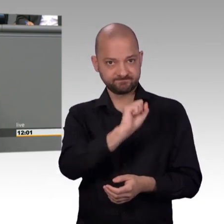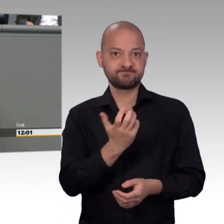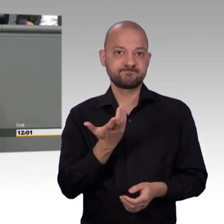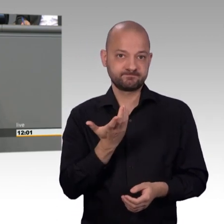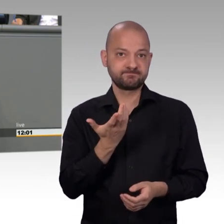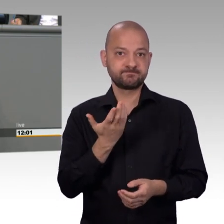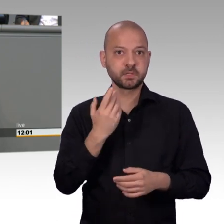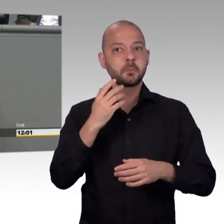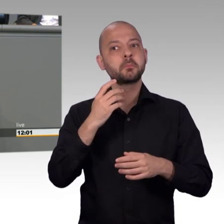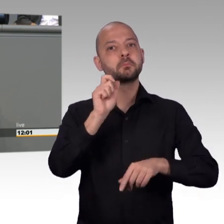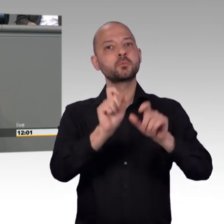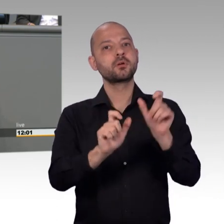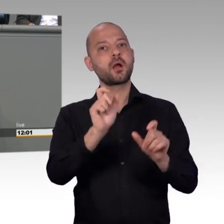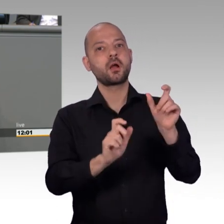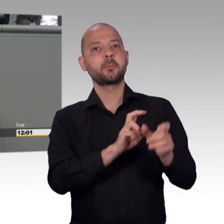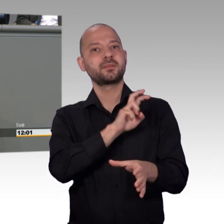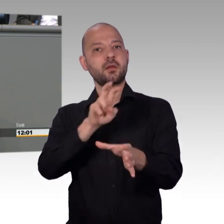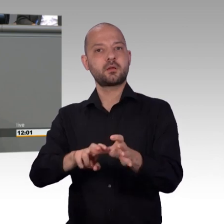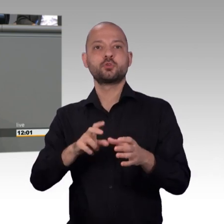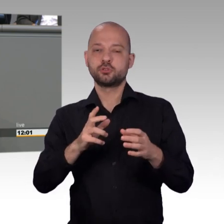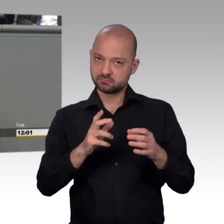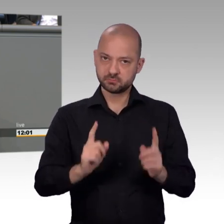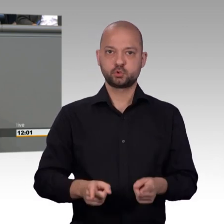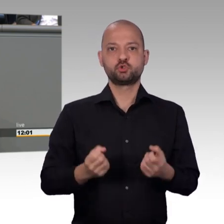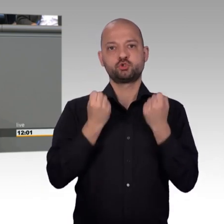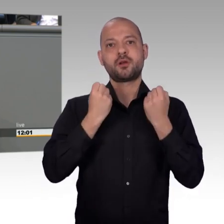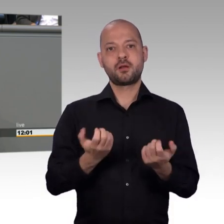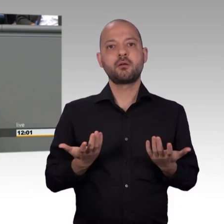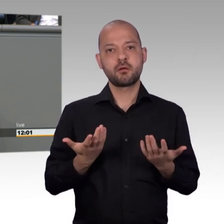den wir eigentlich bräuchten um die Aufgaben zu erfüllen, die wir